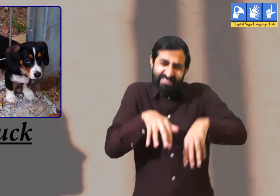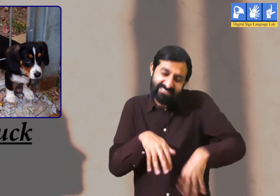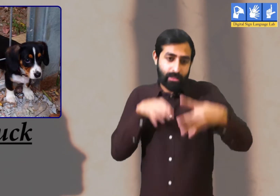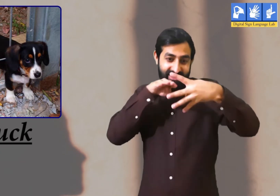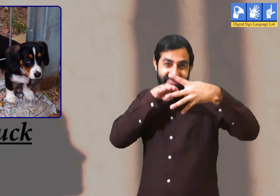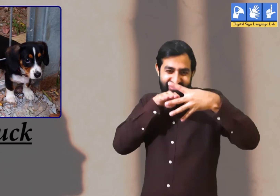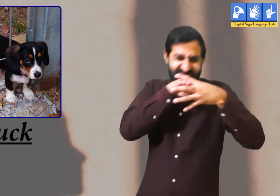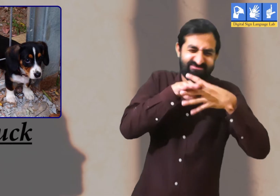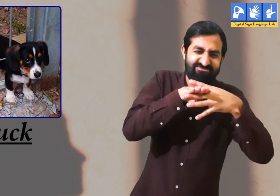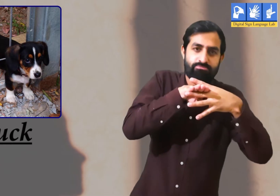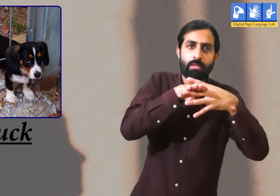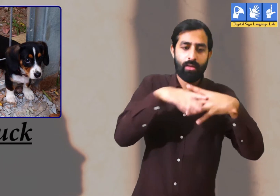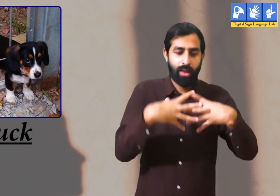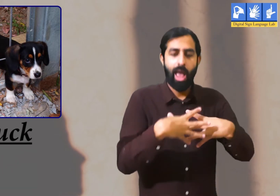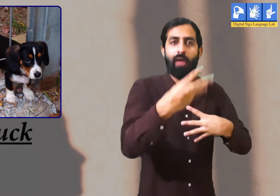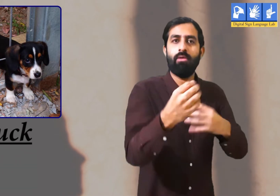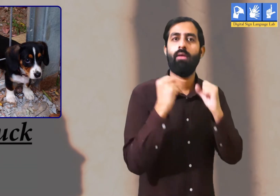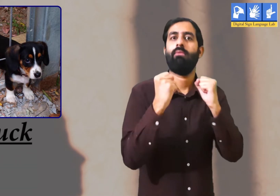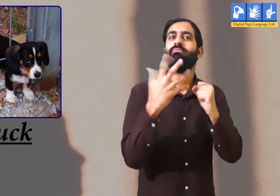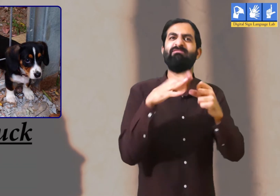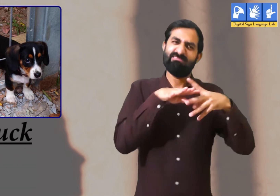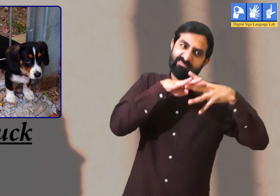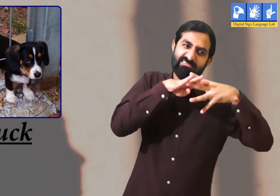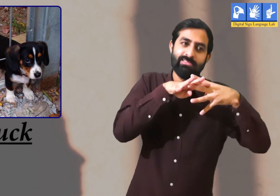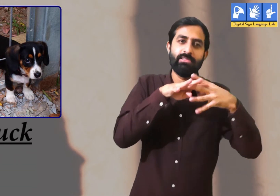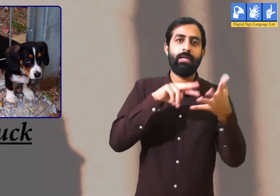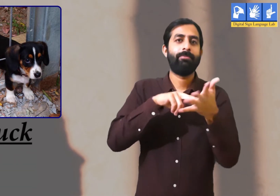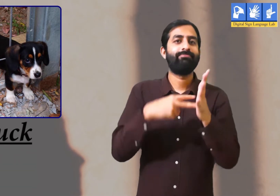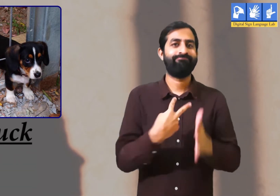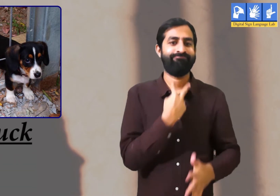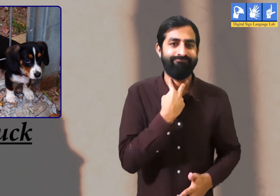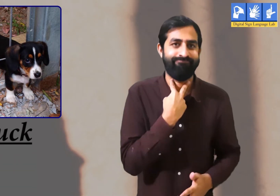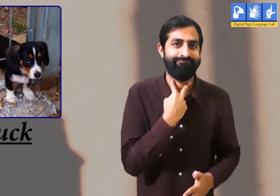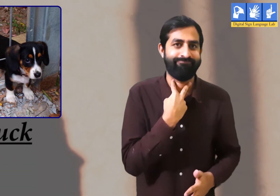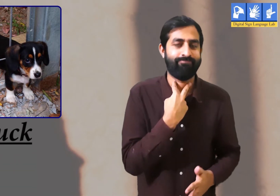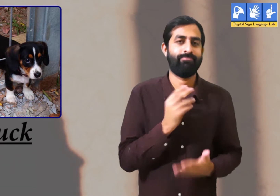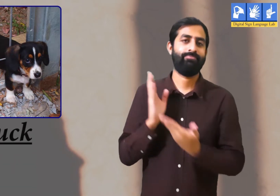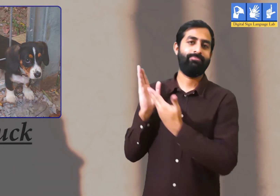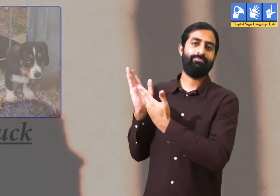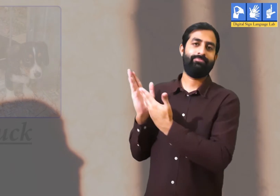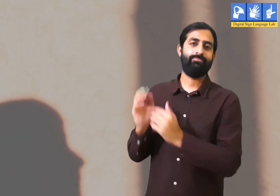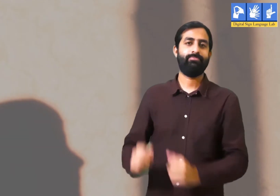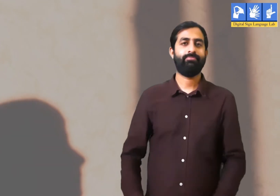पर रास्ते में जाली आ जाने पर वह अटक गया और बाहर नहीं निकल पाया । यह होता है अटकना।